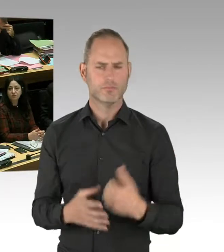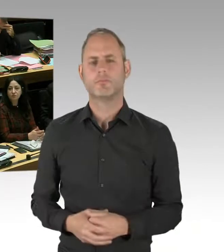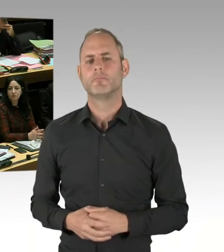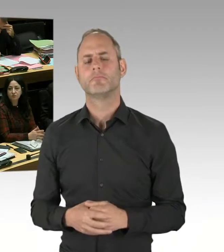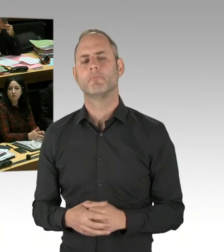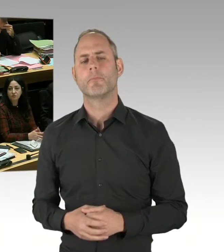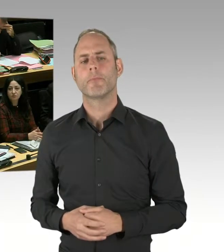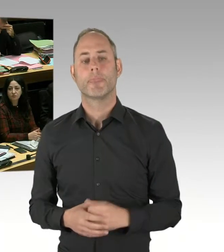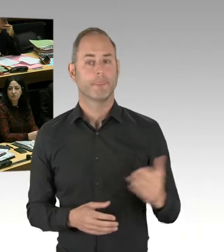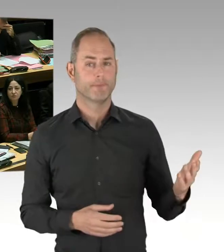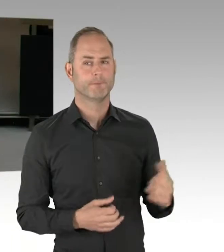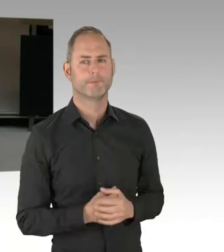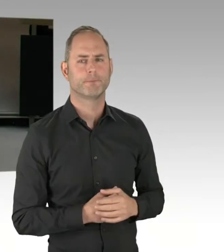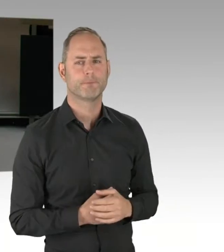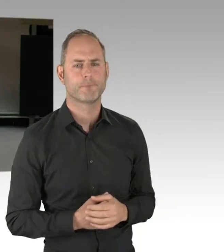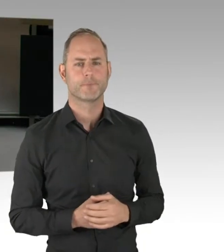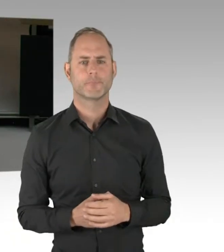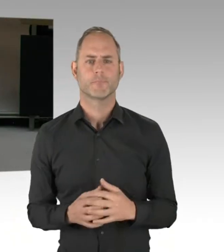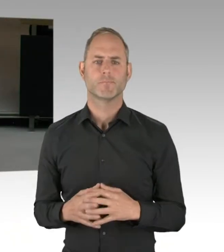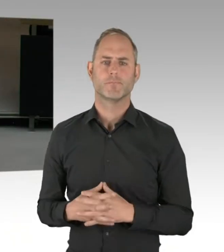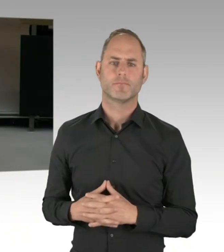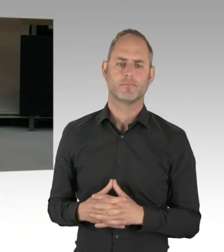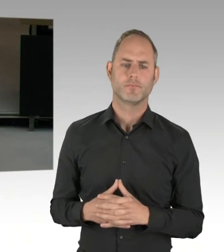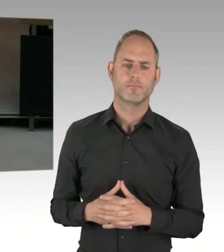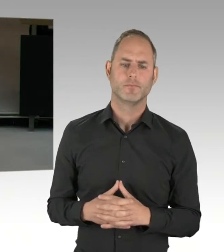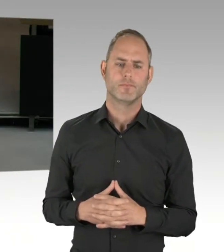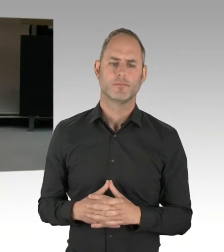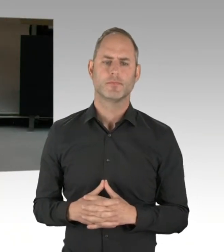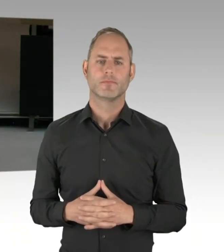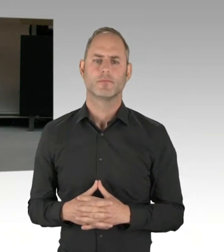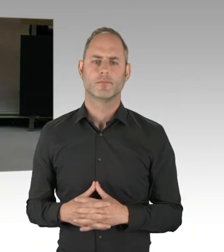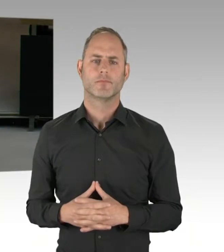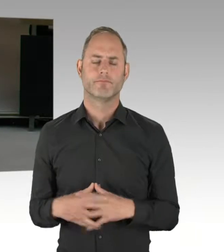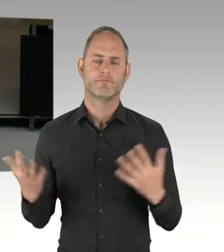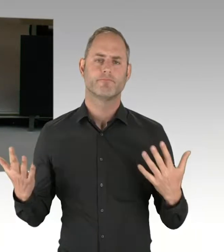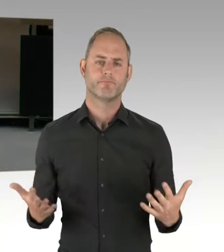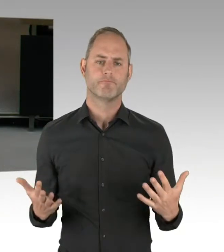die diese Instrumente im Einsatz verwenden.